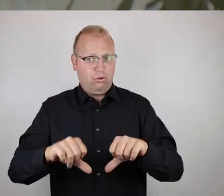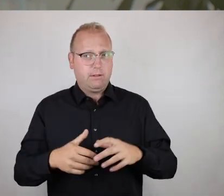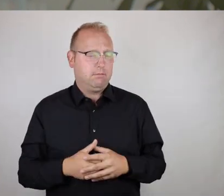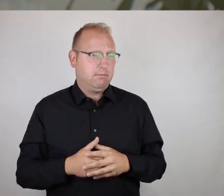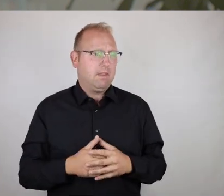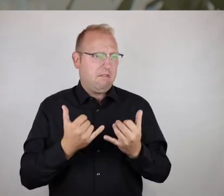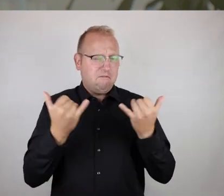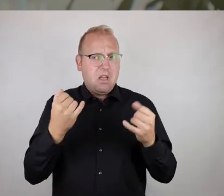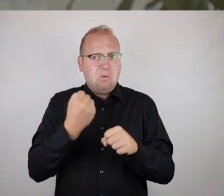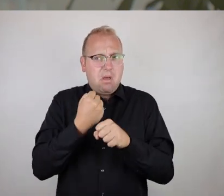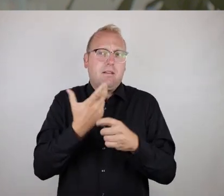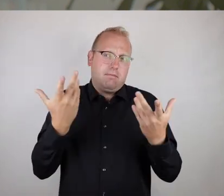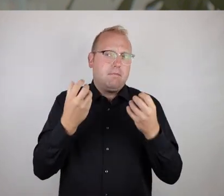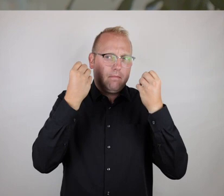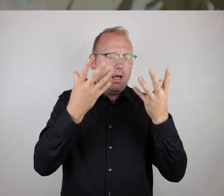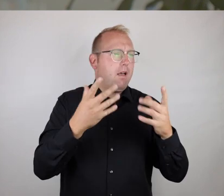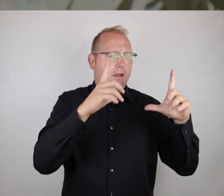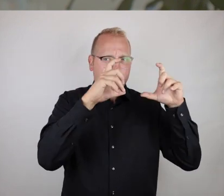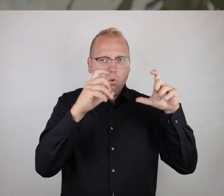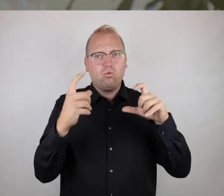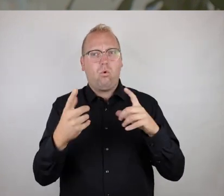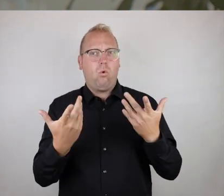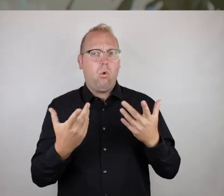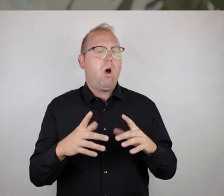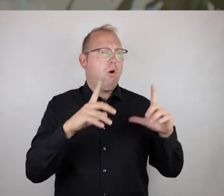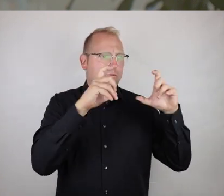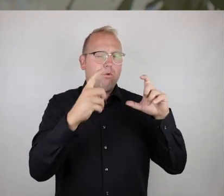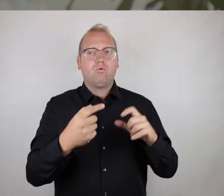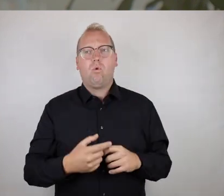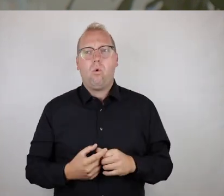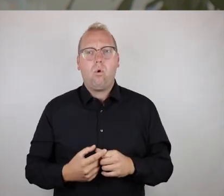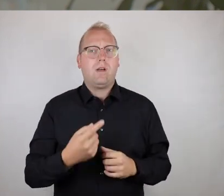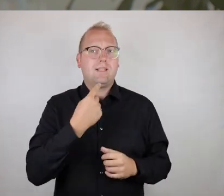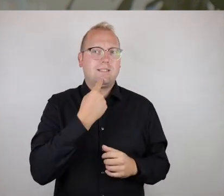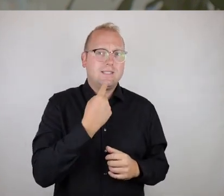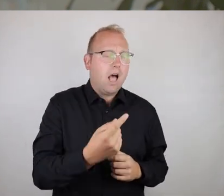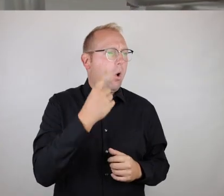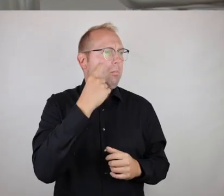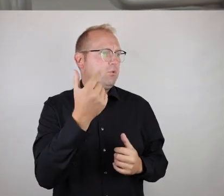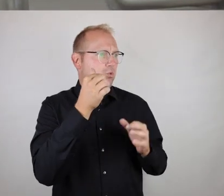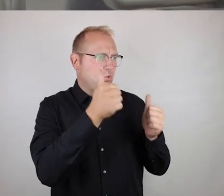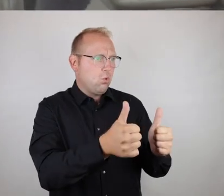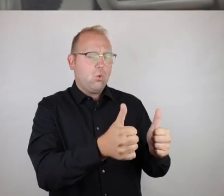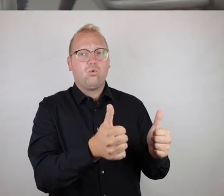und das läuft eben, wie der Name schon sagt, über Fotos, um über dieses Bildmaterial der eigenen Stimme einen Ausdruck zu verleihen.